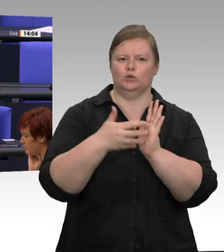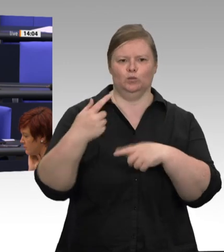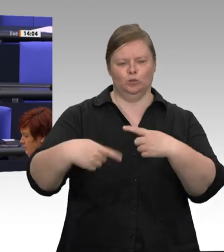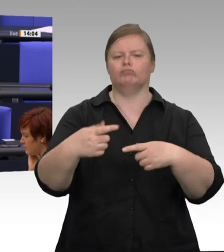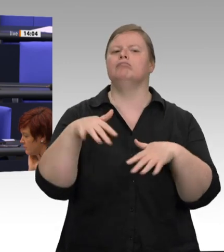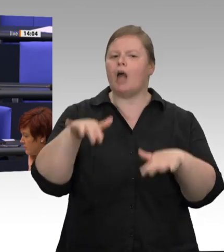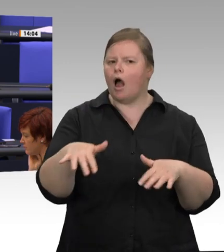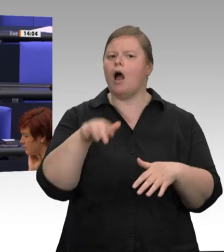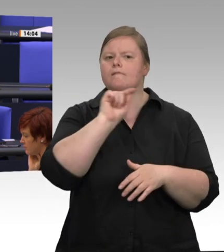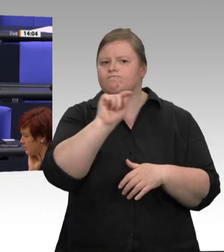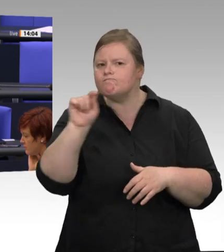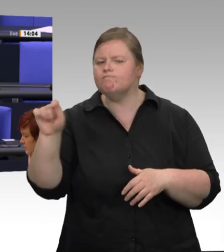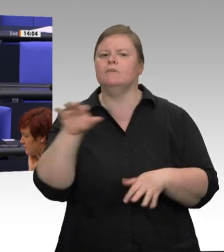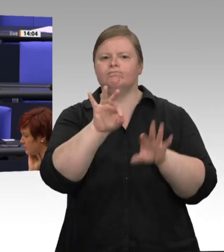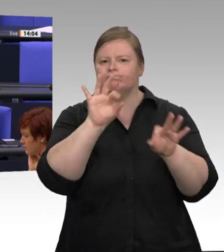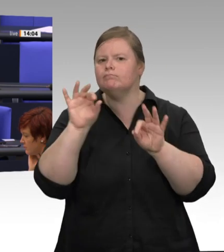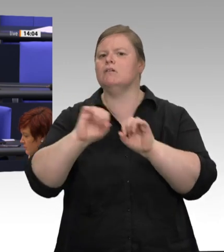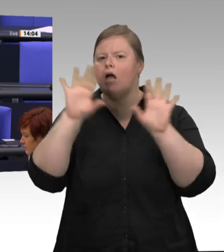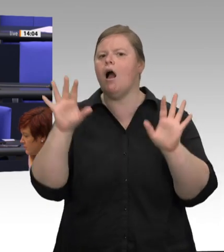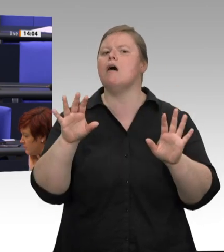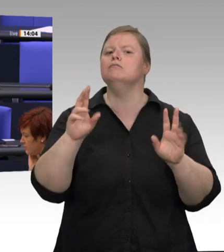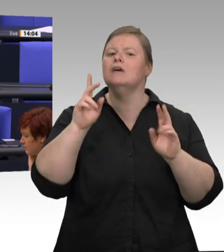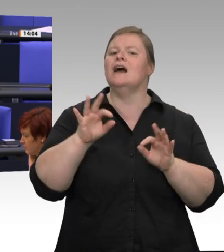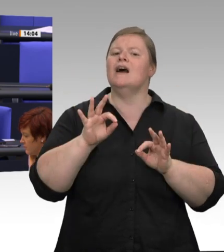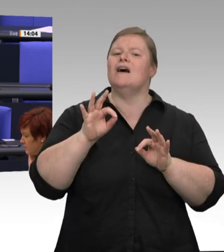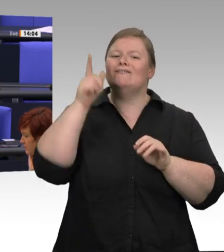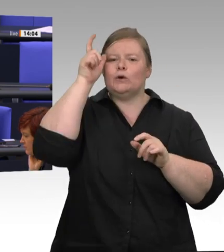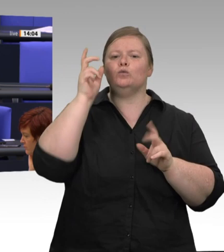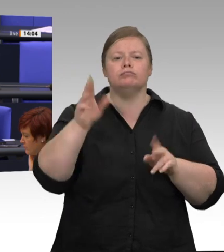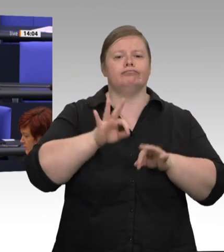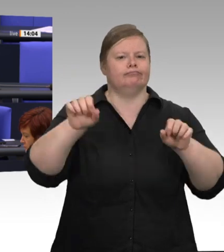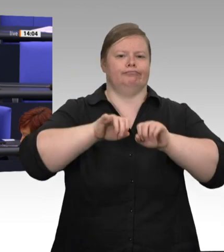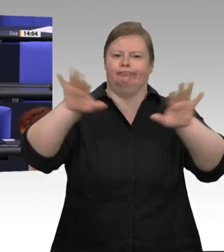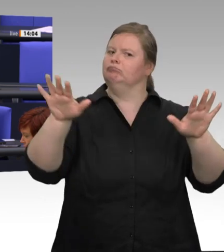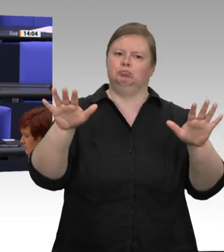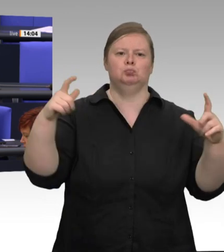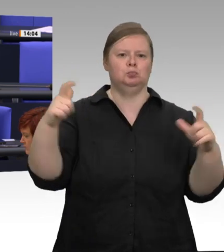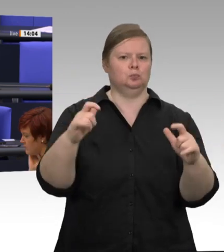wir den Schlachthof langsam wieder anlaufen lassen oder überhaupt anlaufen lassen?